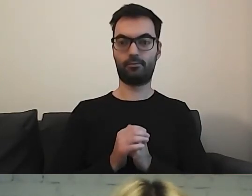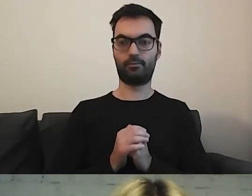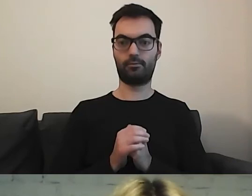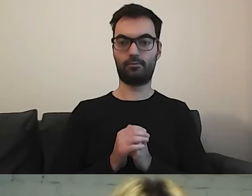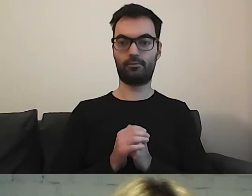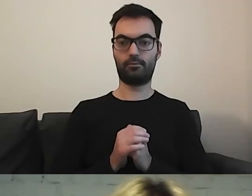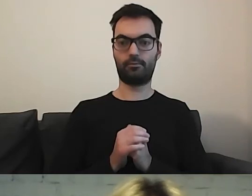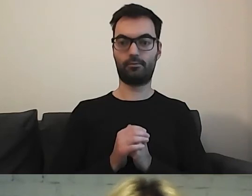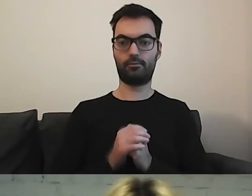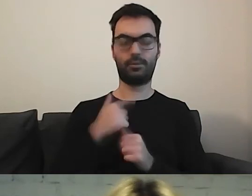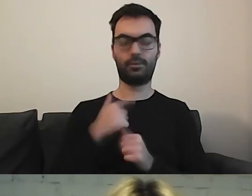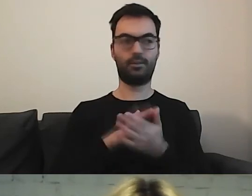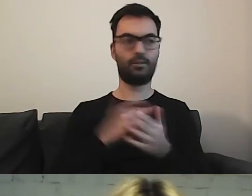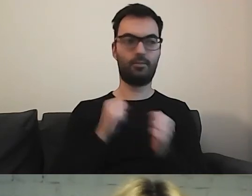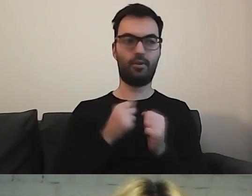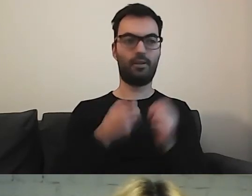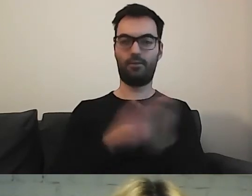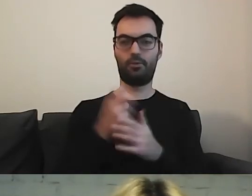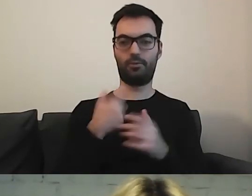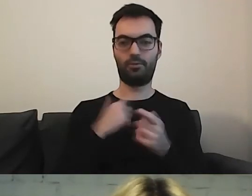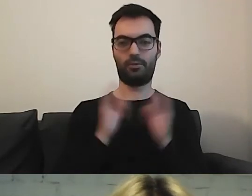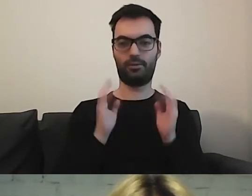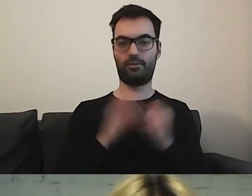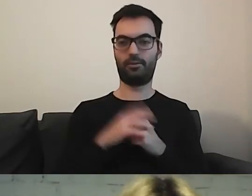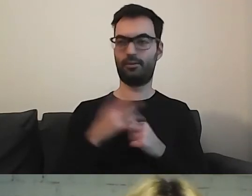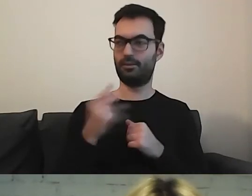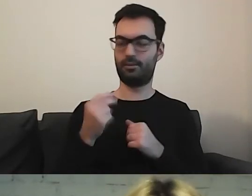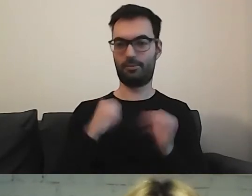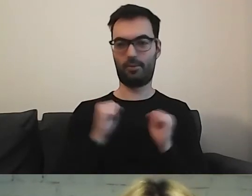MAŁGORZATA: Ja nie wejdę. Boję się, że mnie wyrzuci ze spotkania. Nie... MAŁGORZATA: Jestem spłoszona.